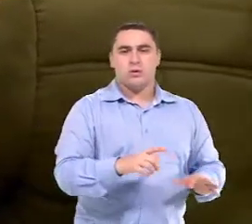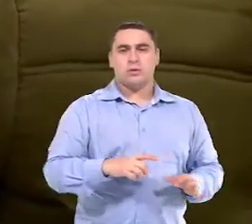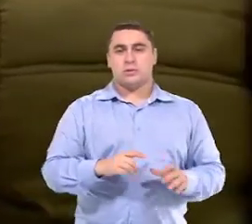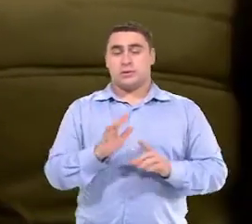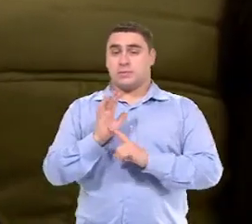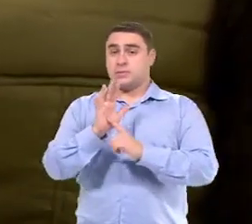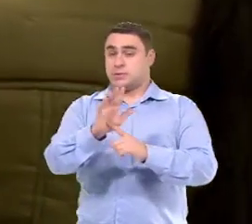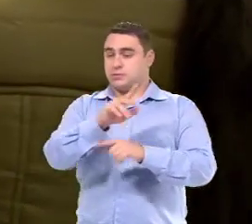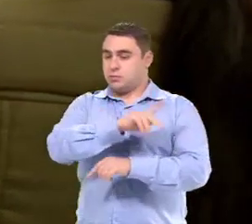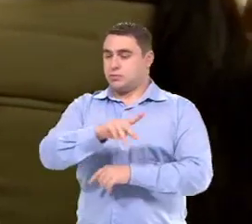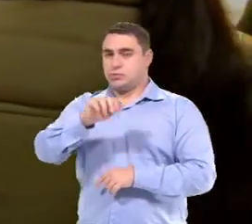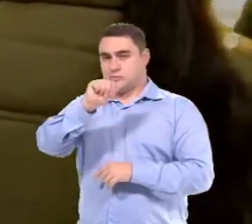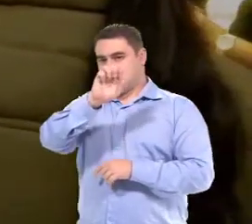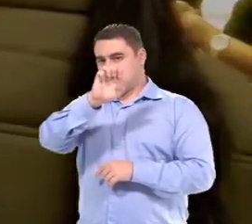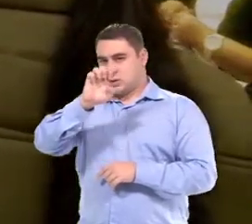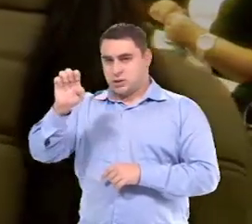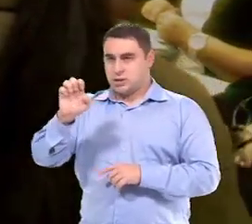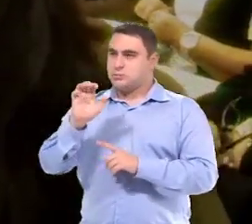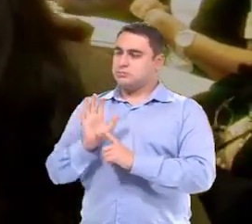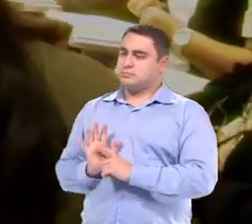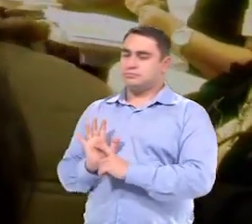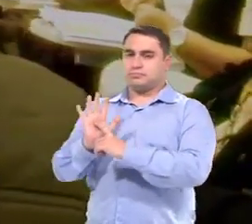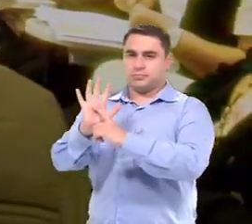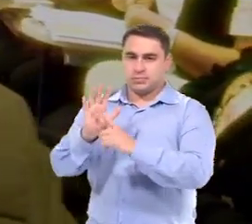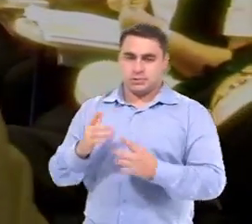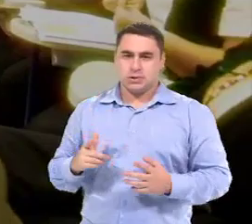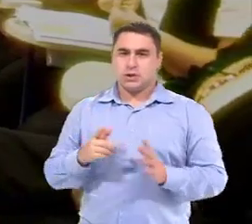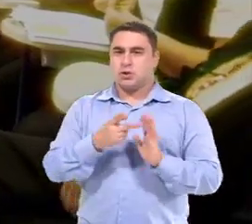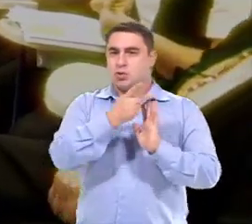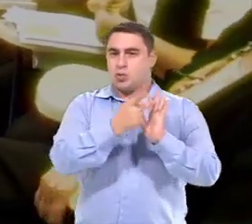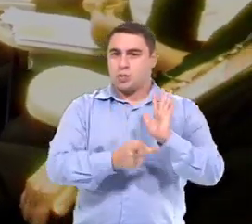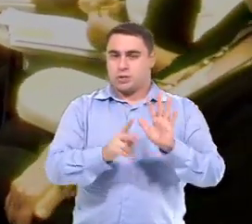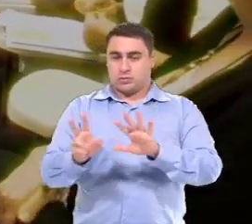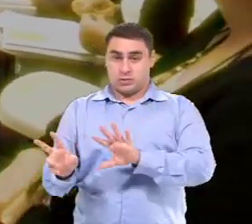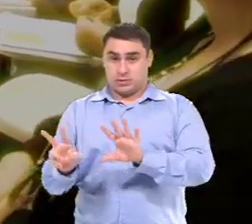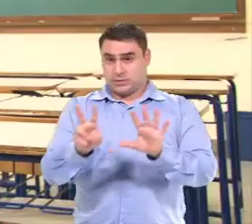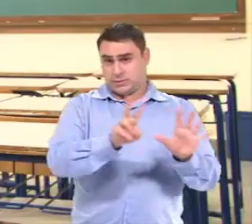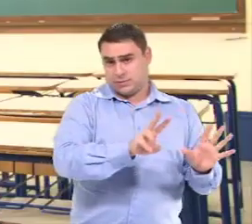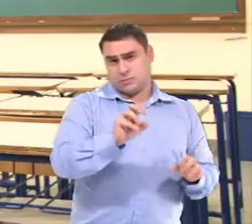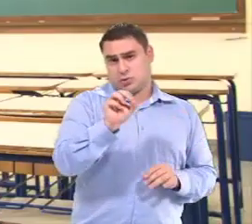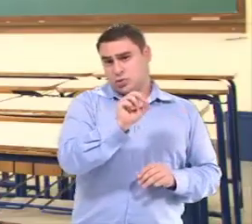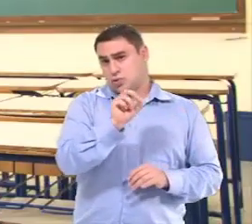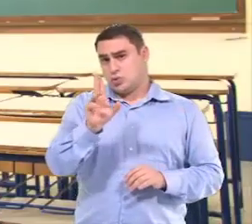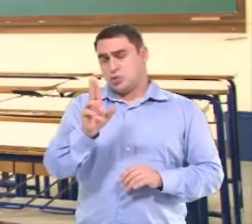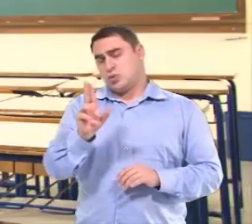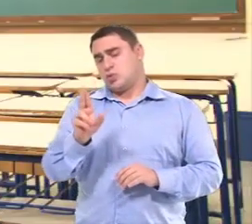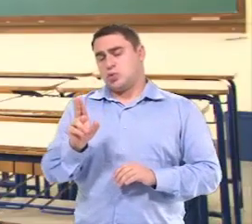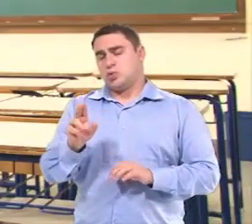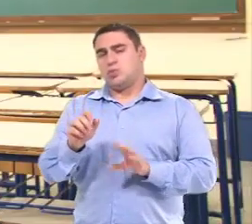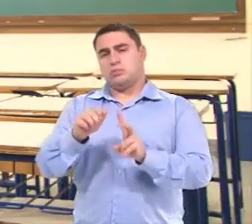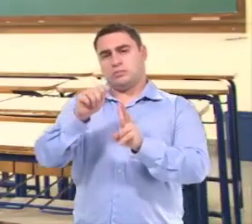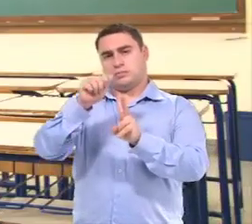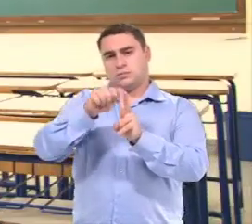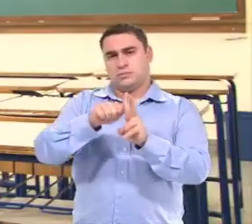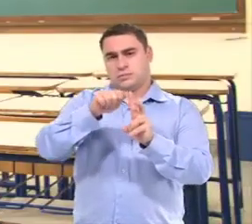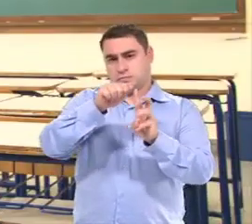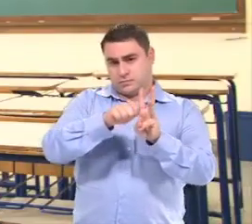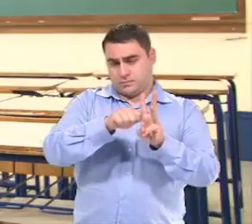Elas apresentam para as professoras do AEE, O plano da semana ou o plano do trimestre.